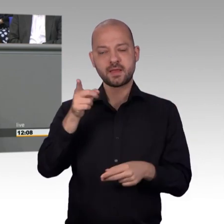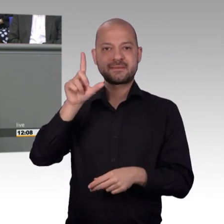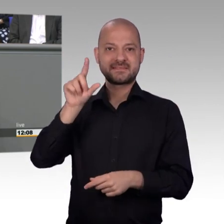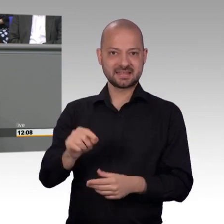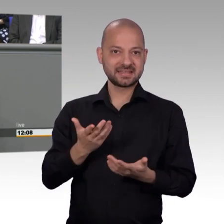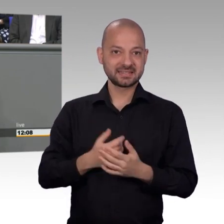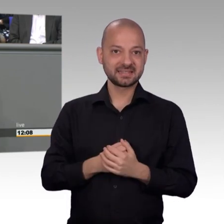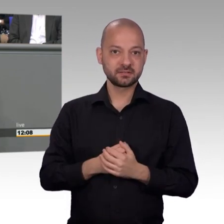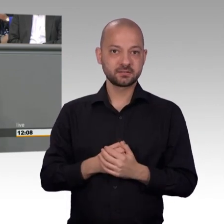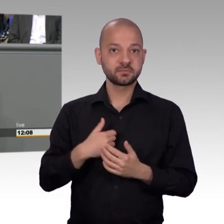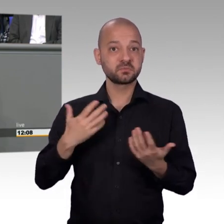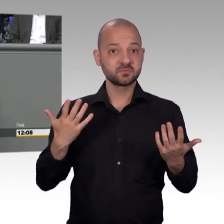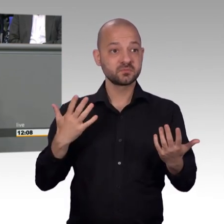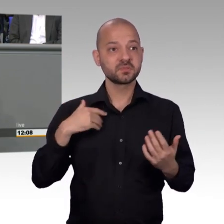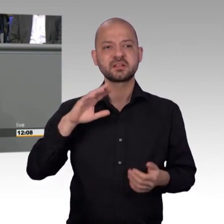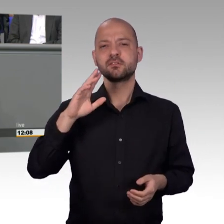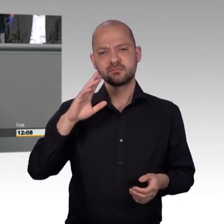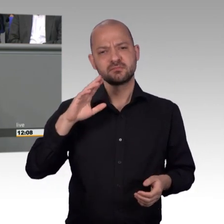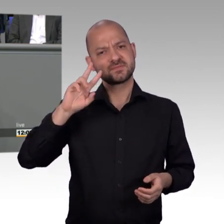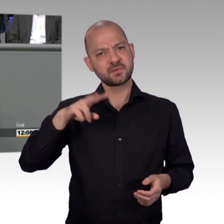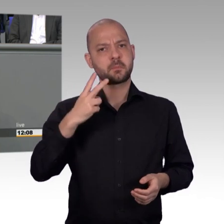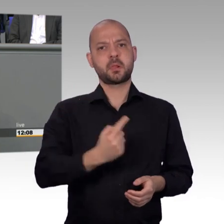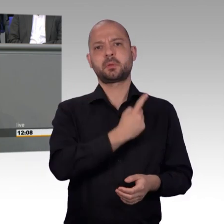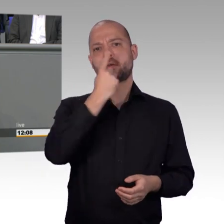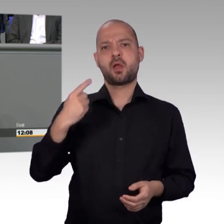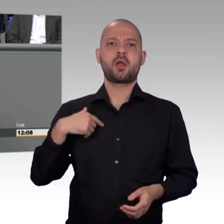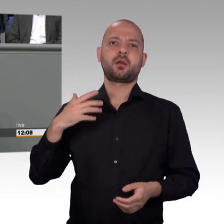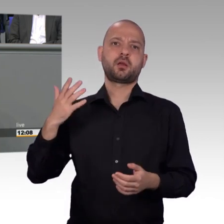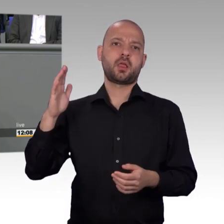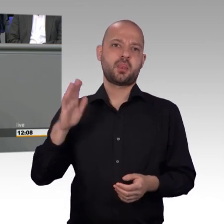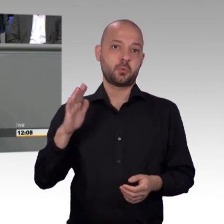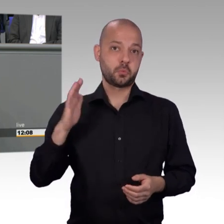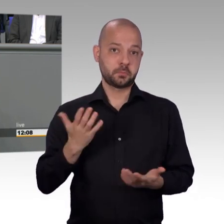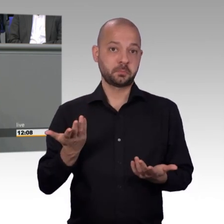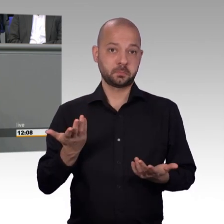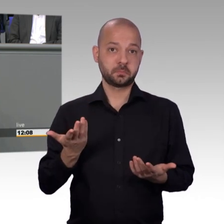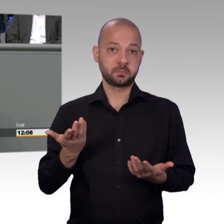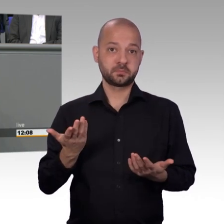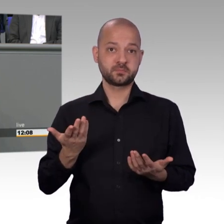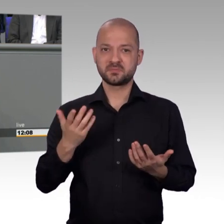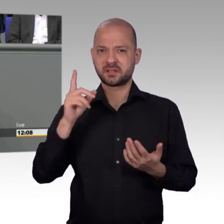bearbeitet haben, wo wir nichts irgendwo auch mal eine öffentliche Angelegenheit, bzw. eine aktuelle Stunde hier im Plenum gemacht haben.